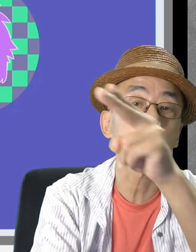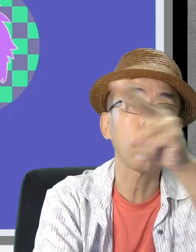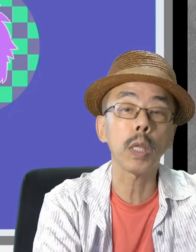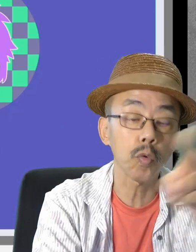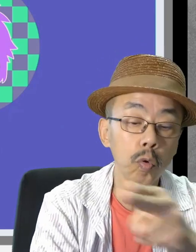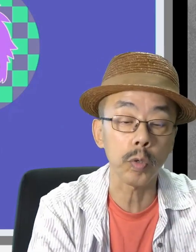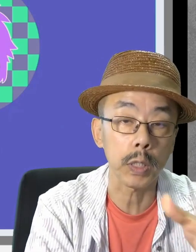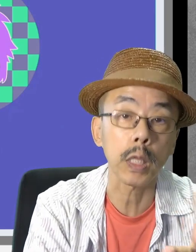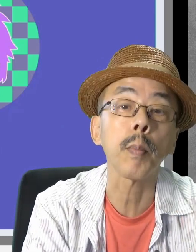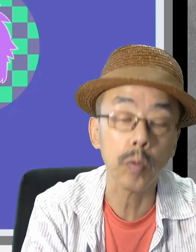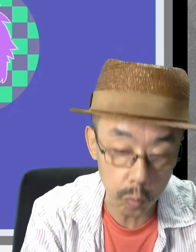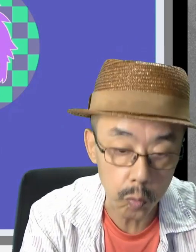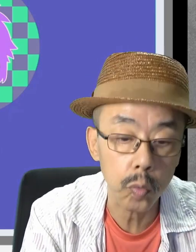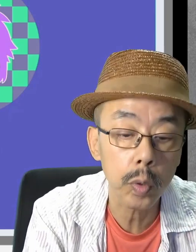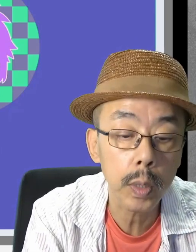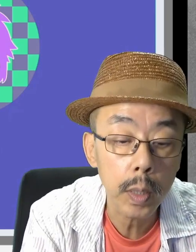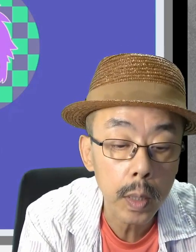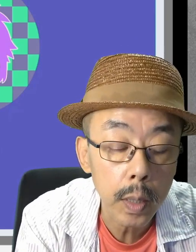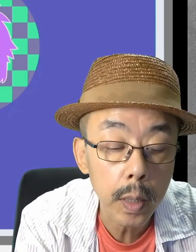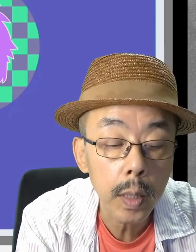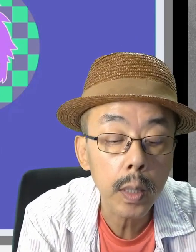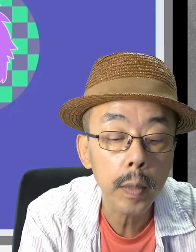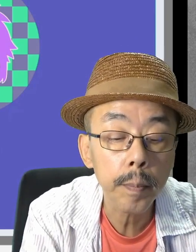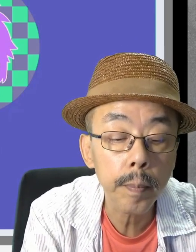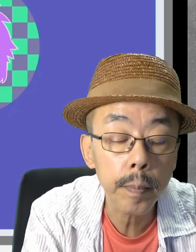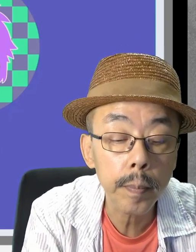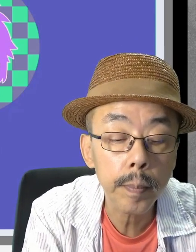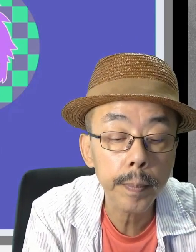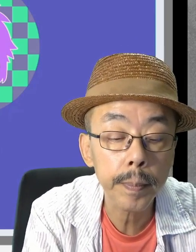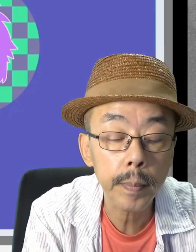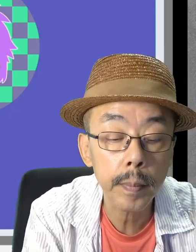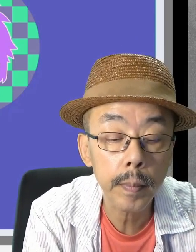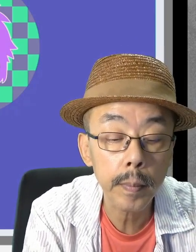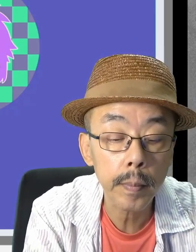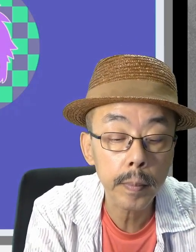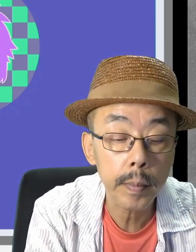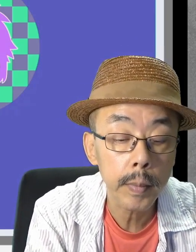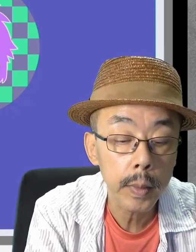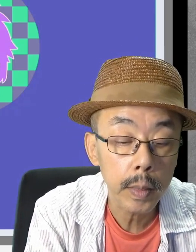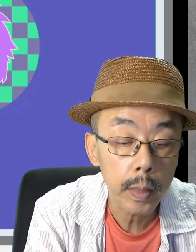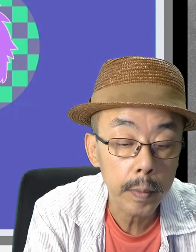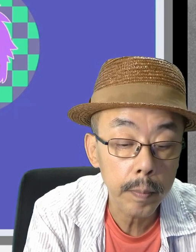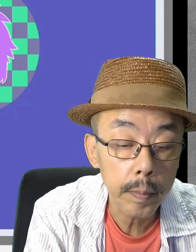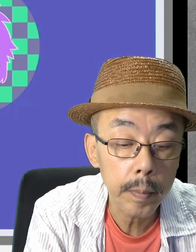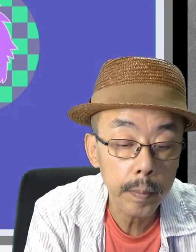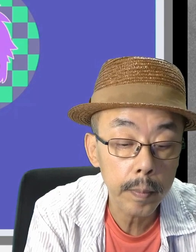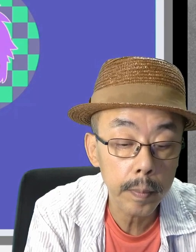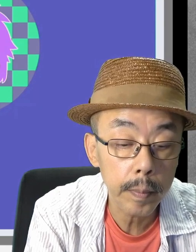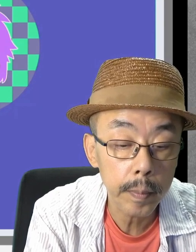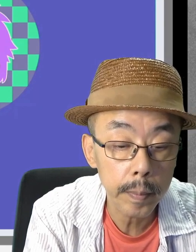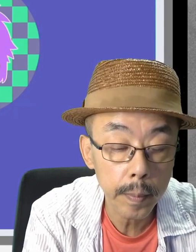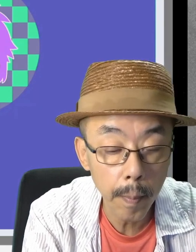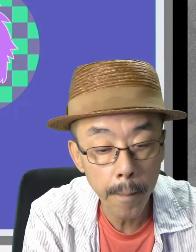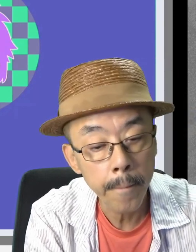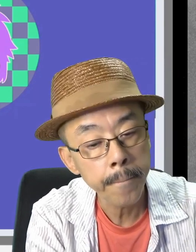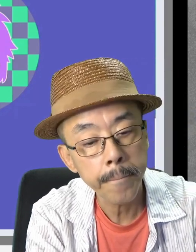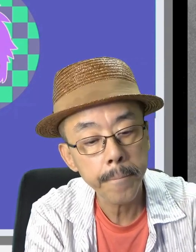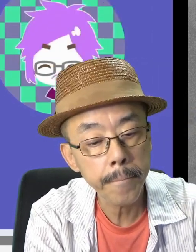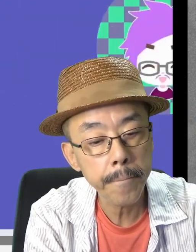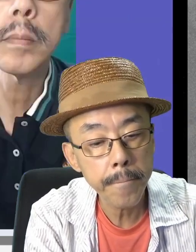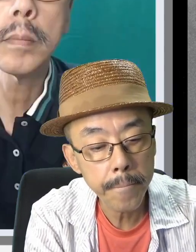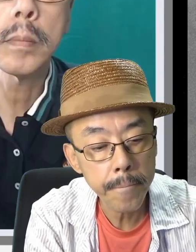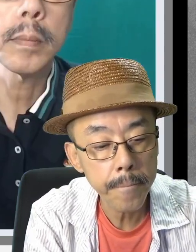はい、Zoomの画面です。